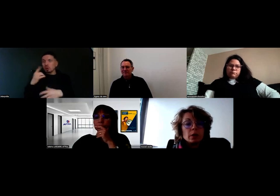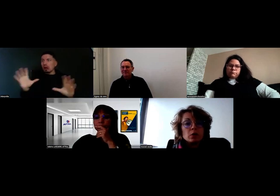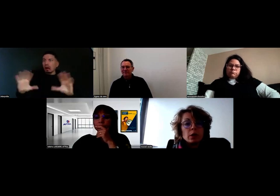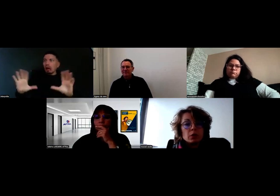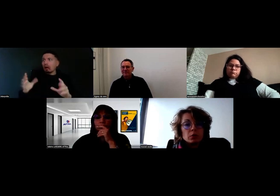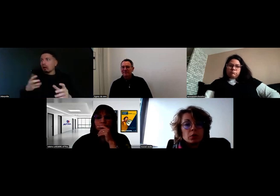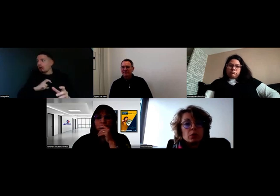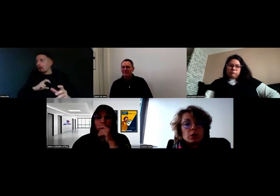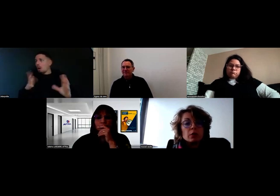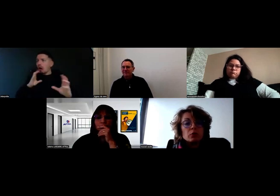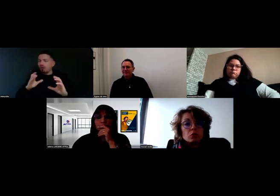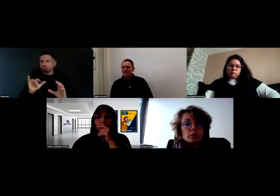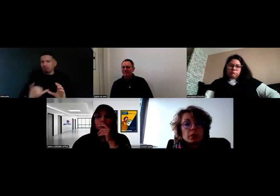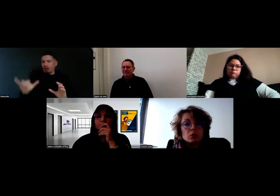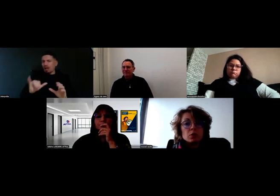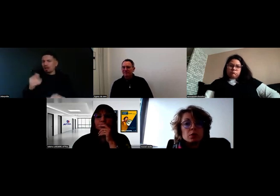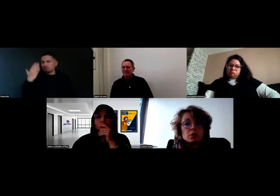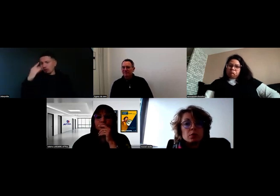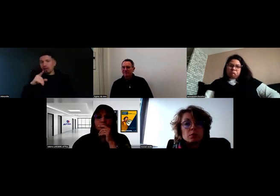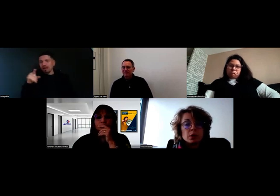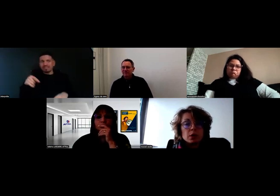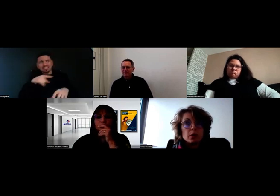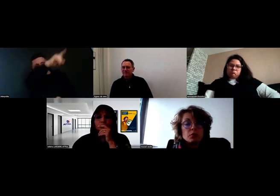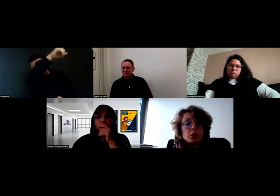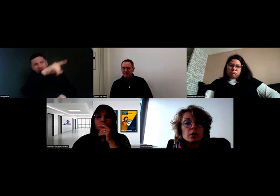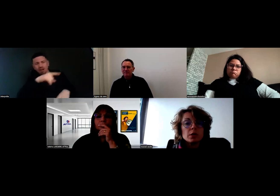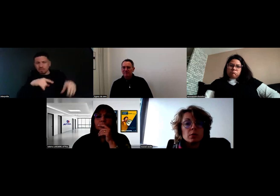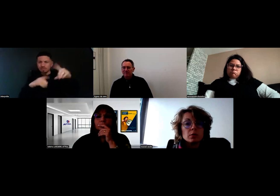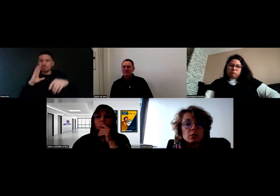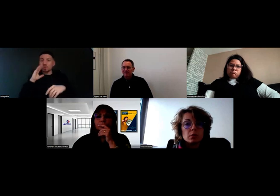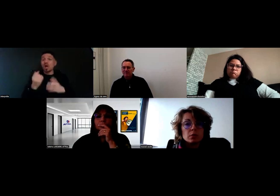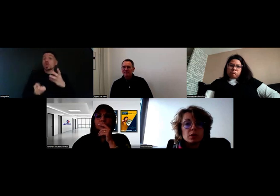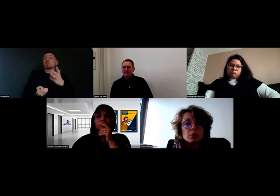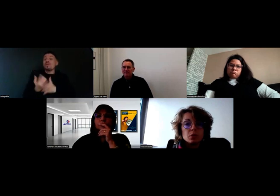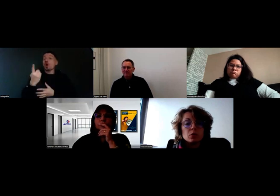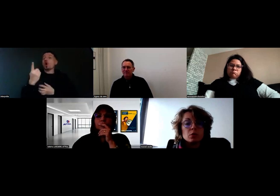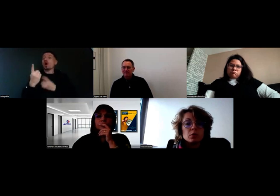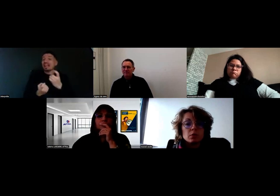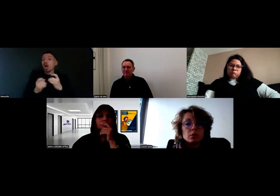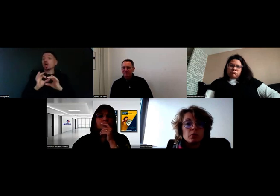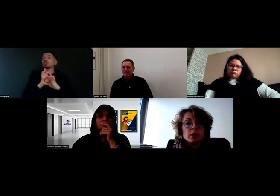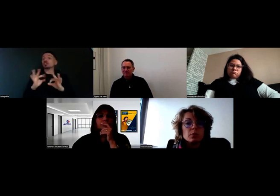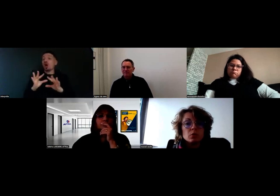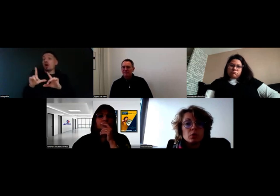Donc on a demandé à tous nos commerciaux qui voulaient ouvrir des clients en dépose de faire des protocoles.